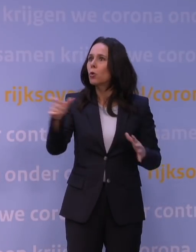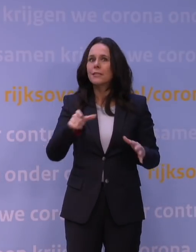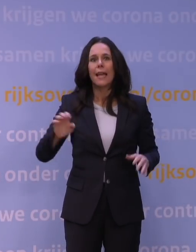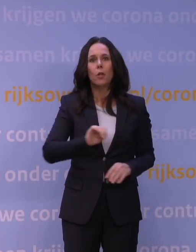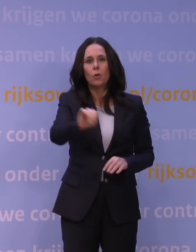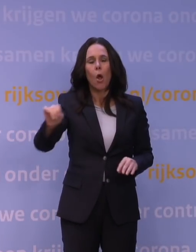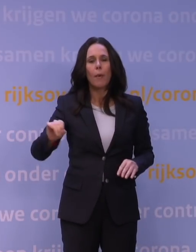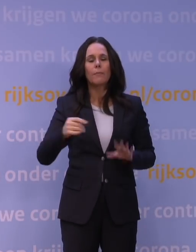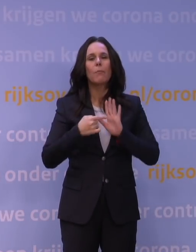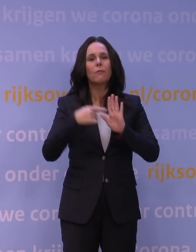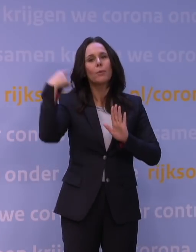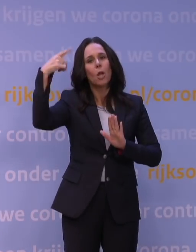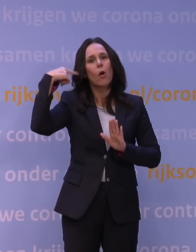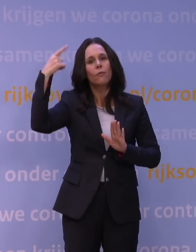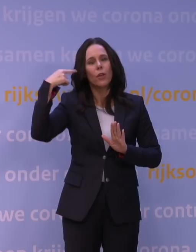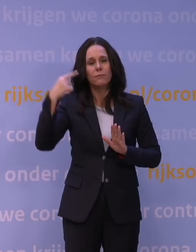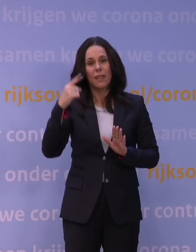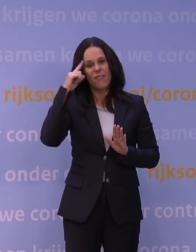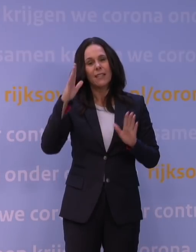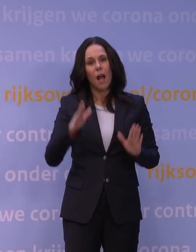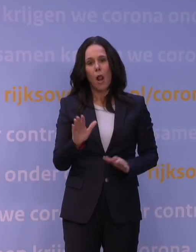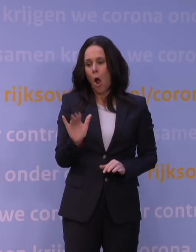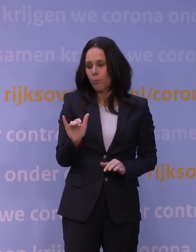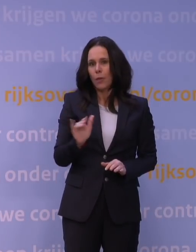Van Londen weten we dat dat inmiddels al zo'n 70 procent is.